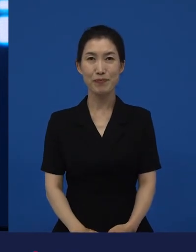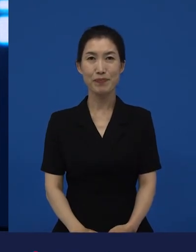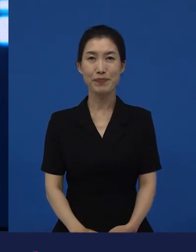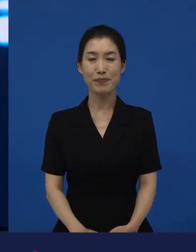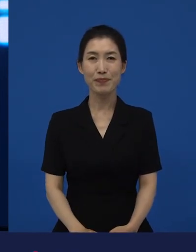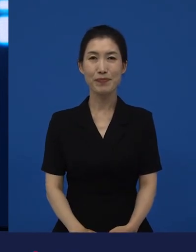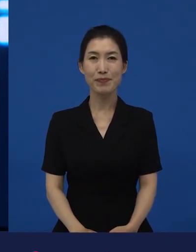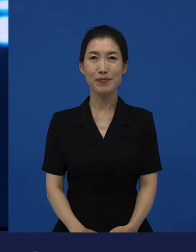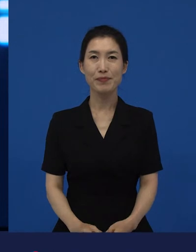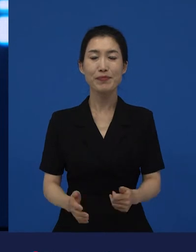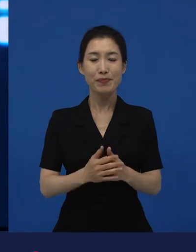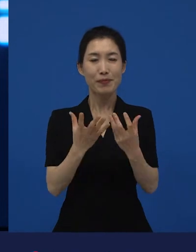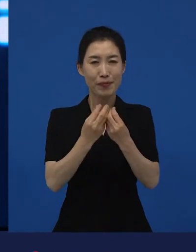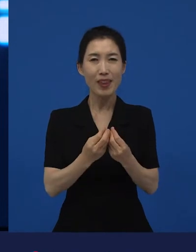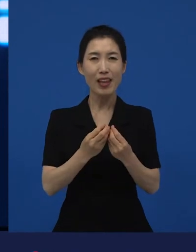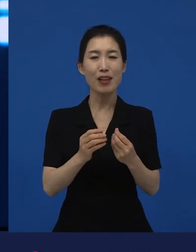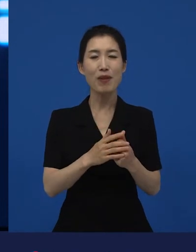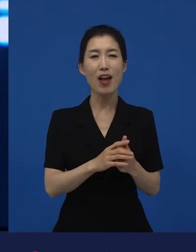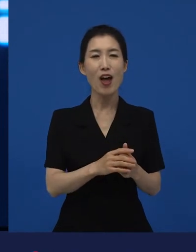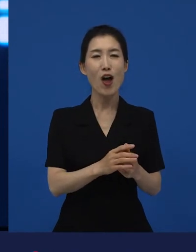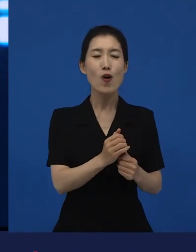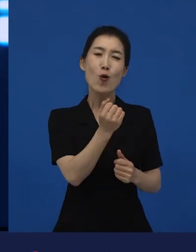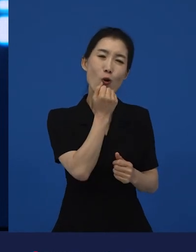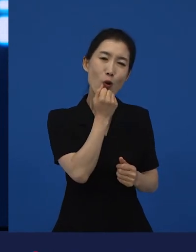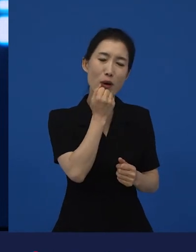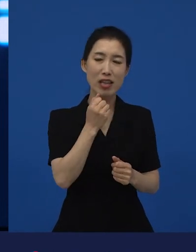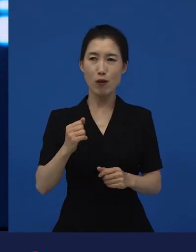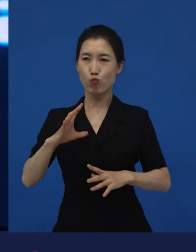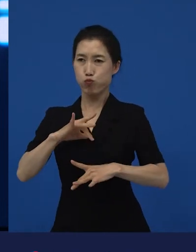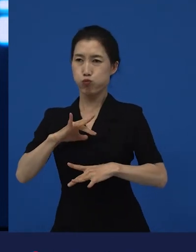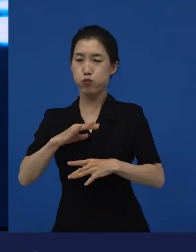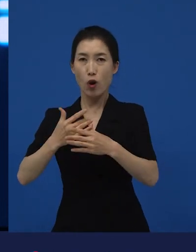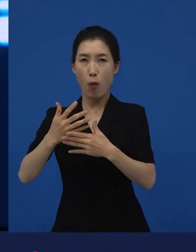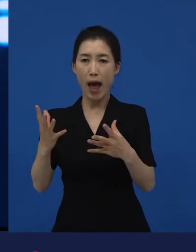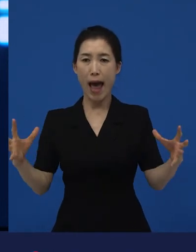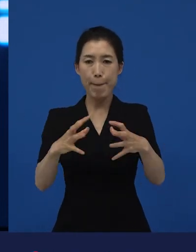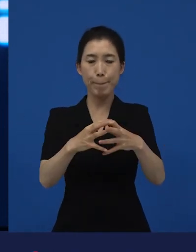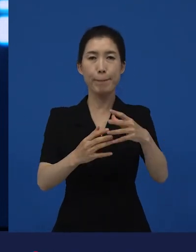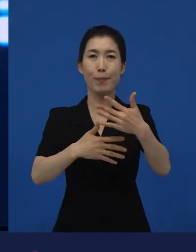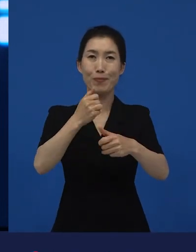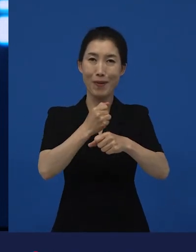소위 말해서 코미디와 스릴러의 장르를 합쳐 놓기도 하고